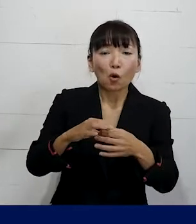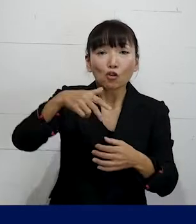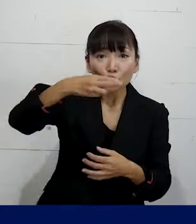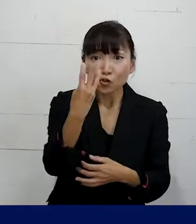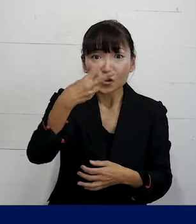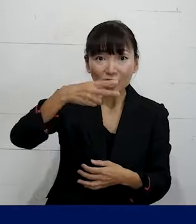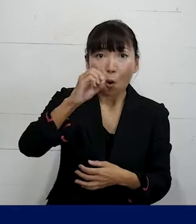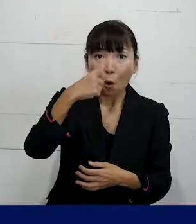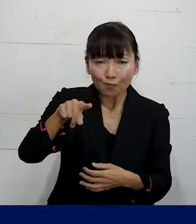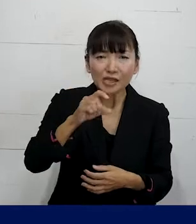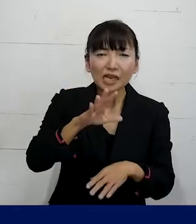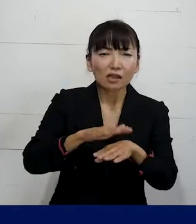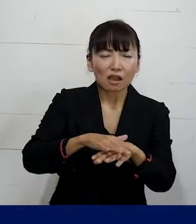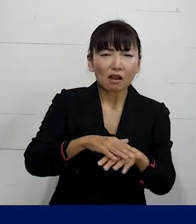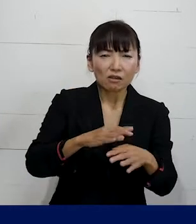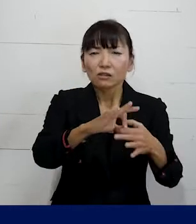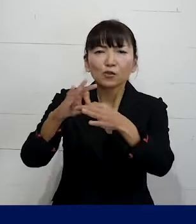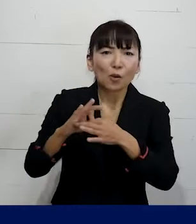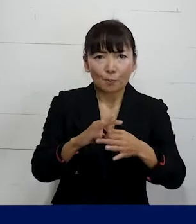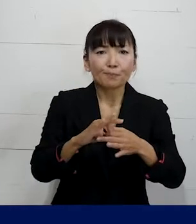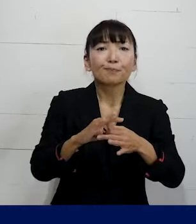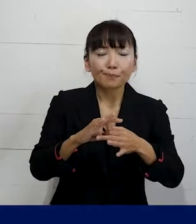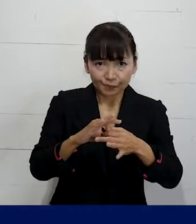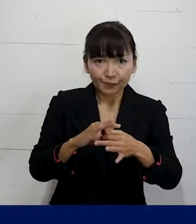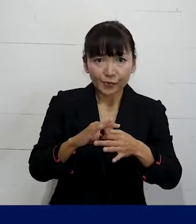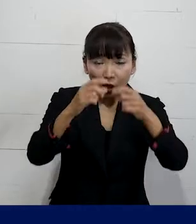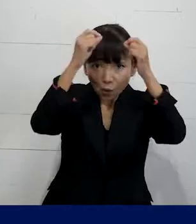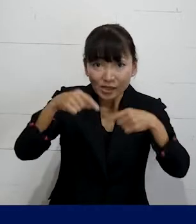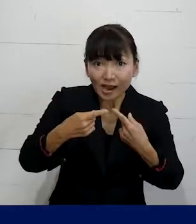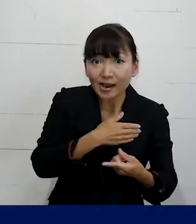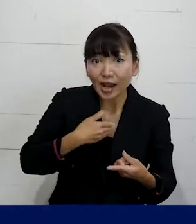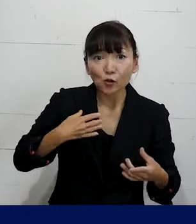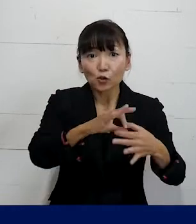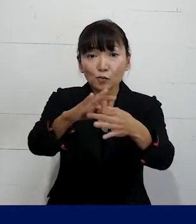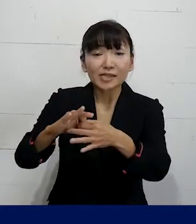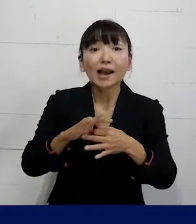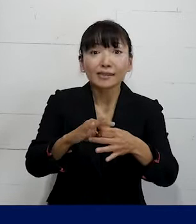ただ単に言われることもありますけれども そういった個人加盟の労働組合に